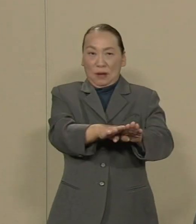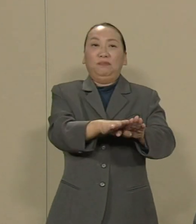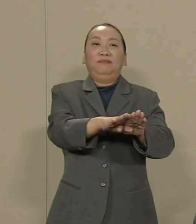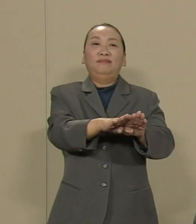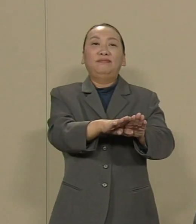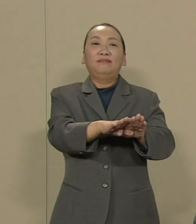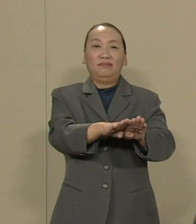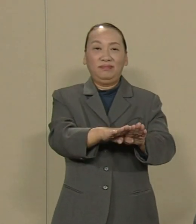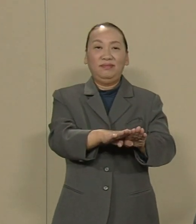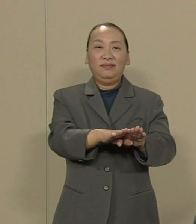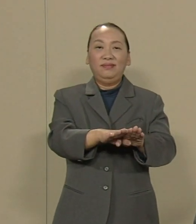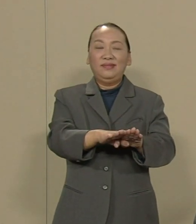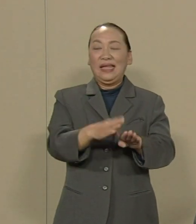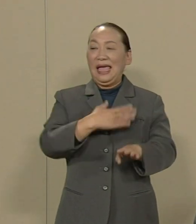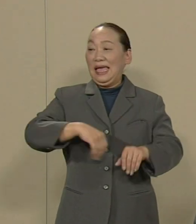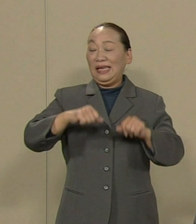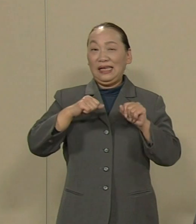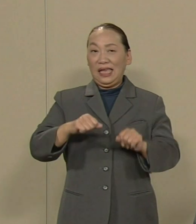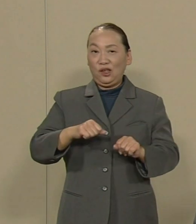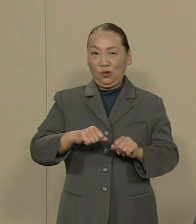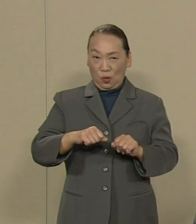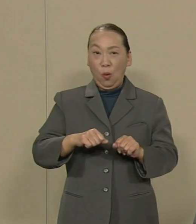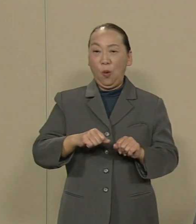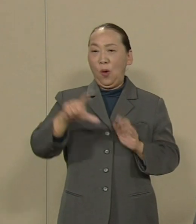健康被害は将来に わたって発生しない